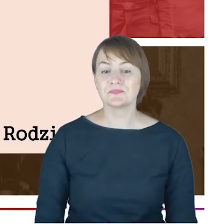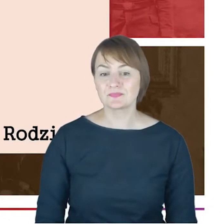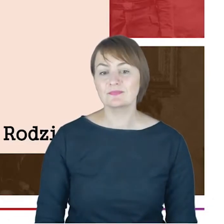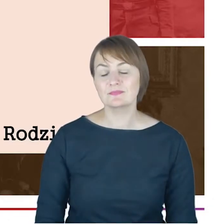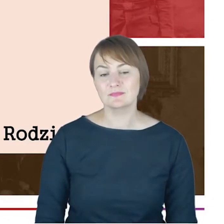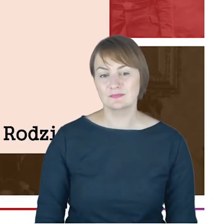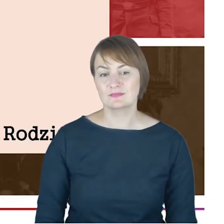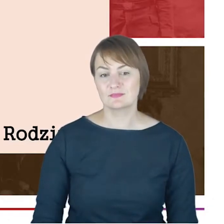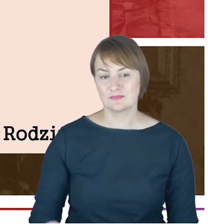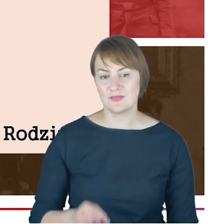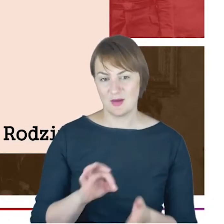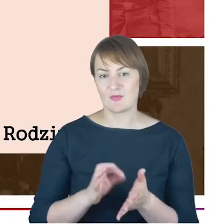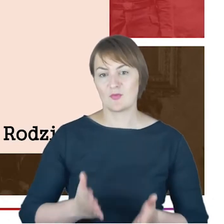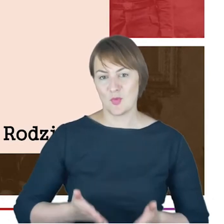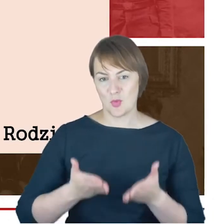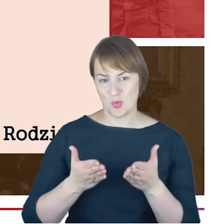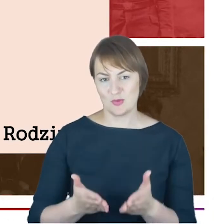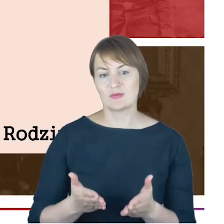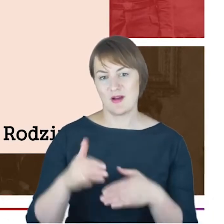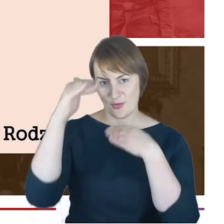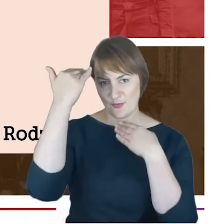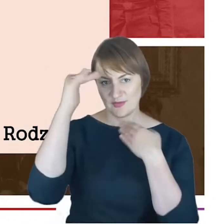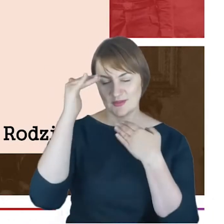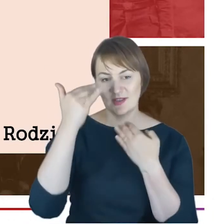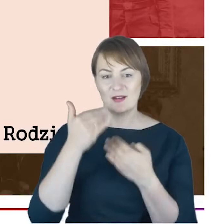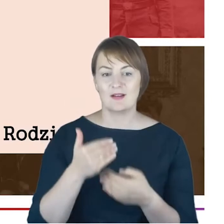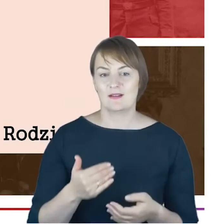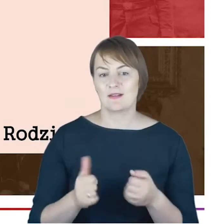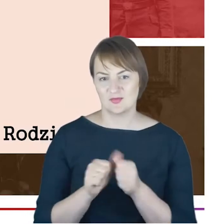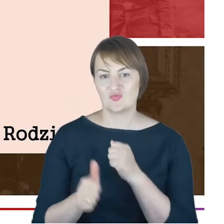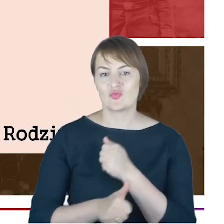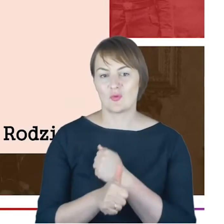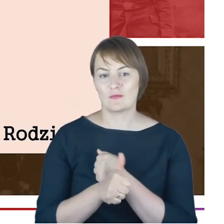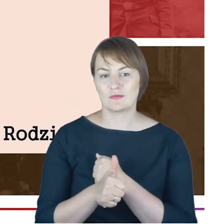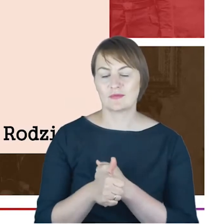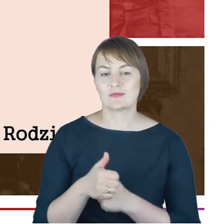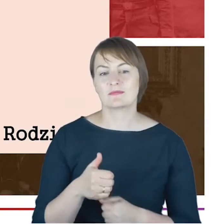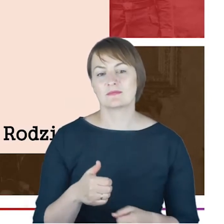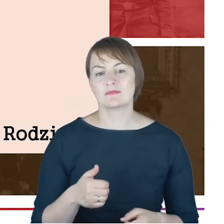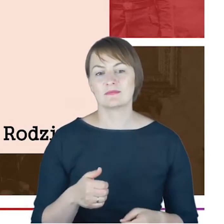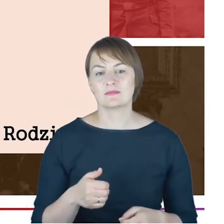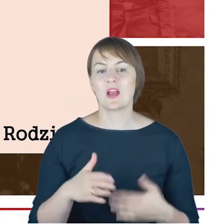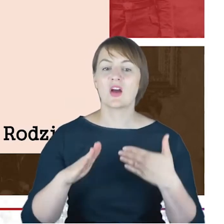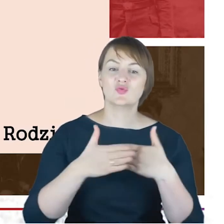na świat w Katowicach. Zapewne pierwszym dzieckiem, bo Marcin Cohn .Ślub był zapewne około 1873,